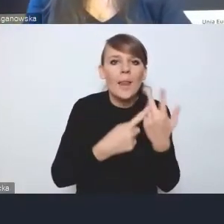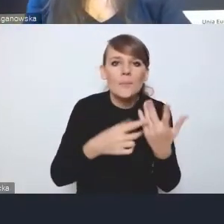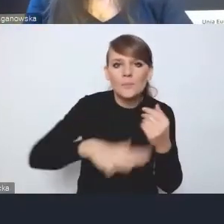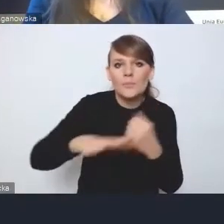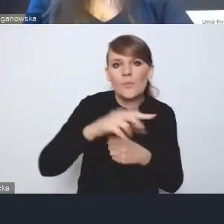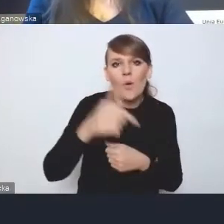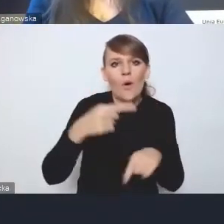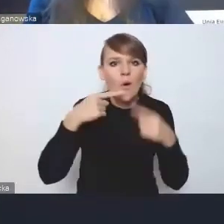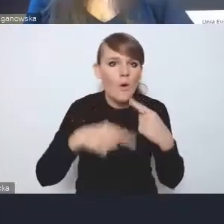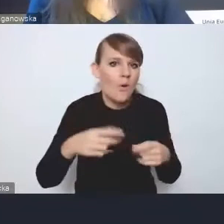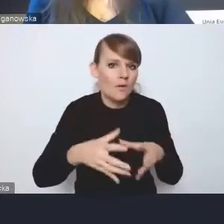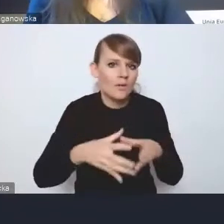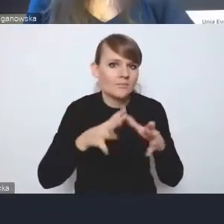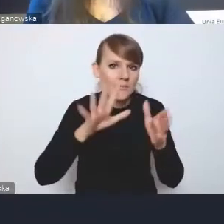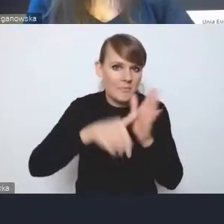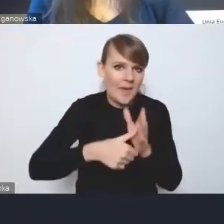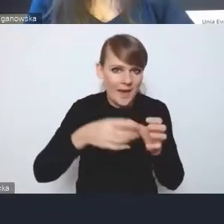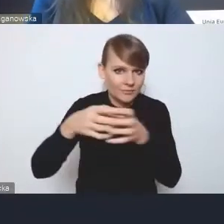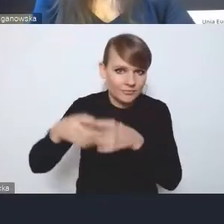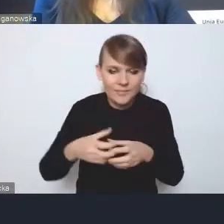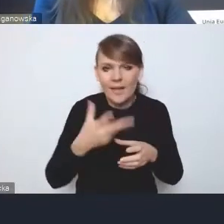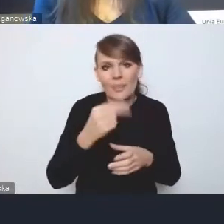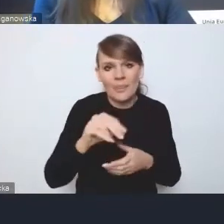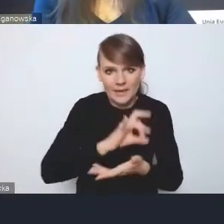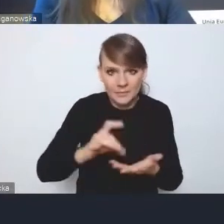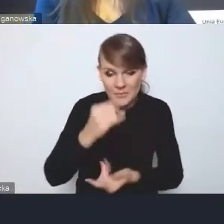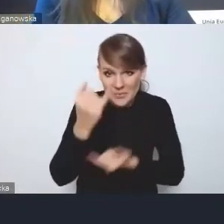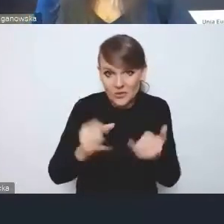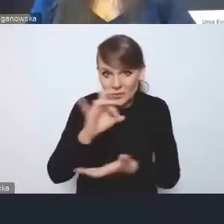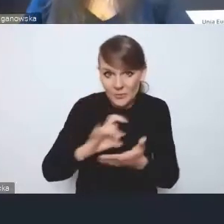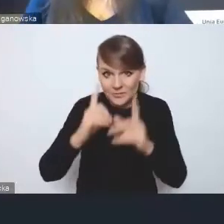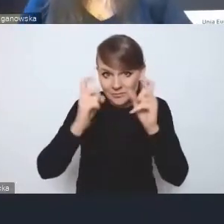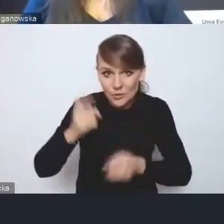bo gminy, jeśli zaczną szybko pracować nad nowymi dokumentami,